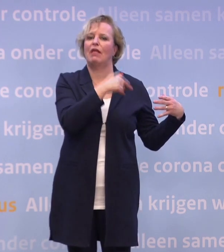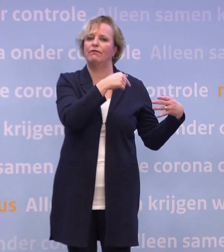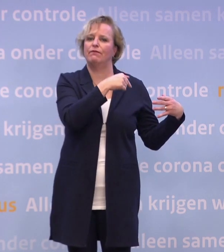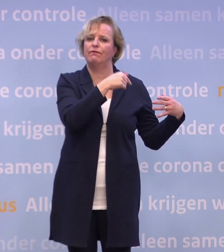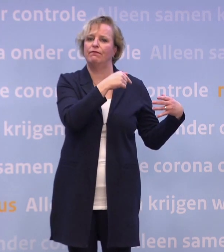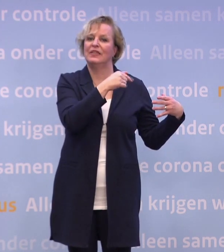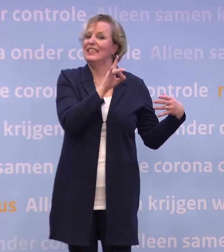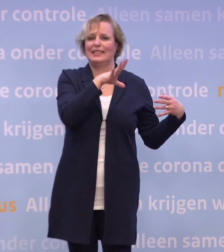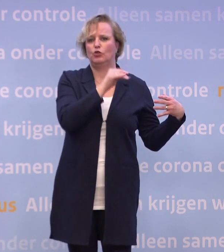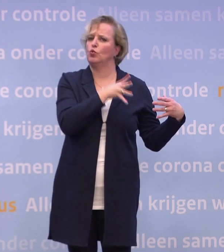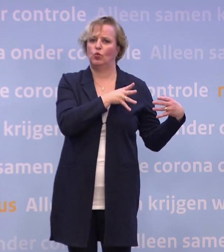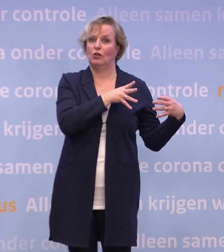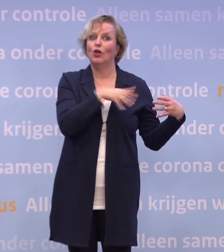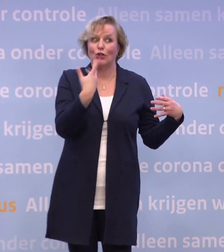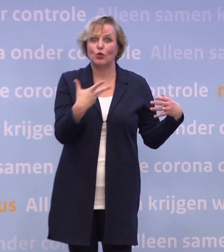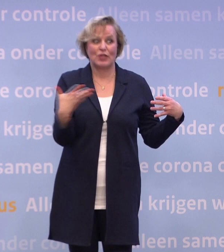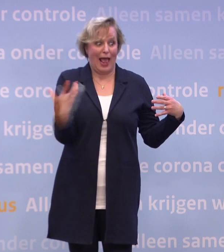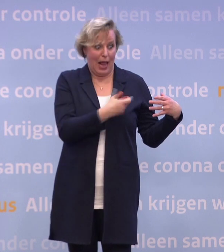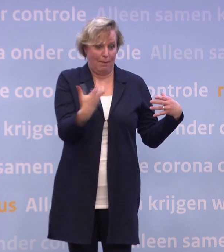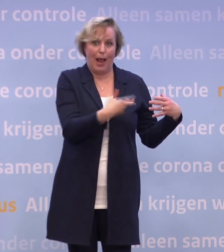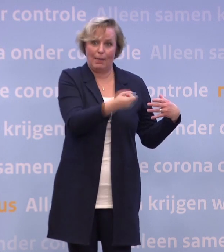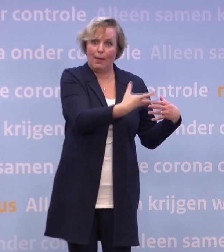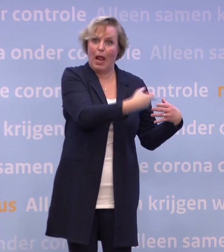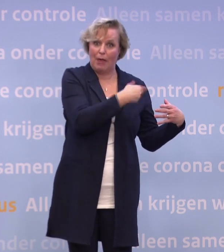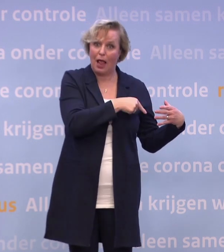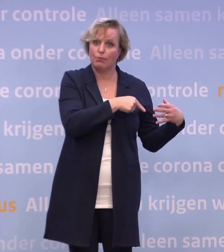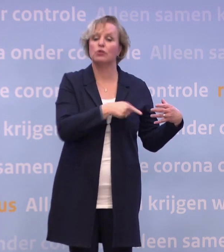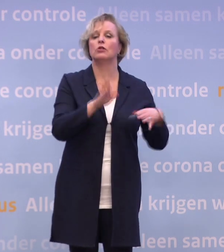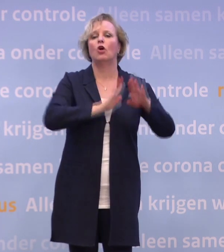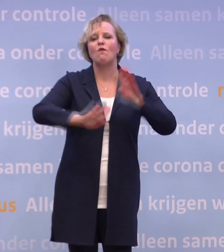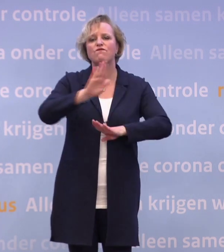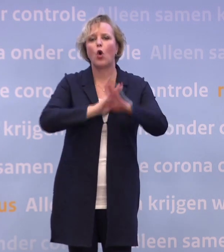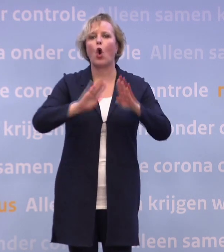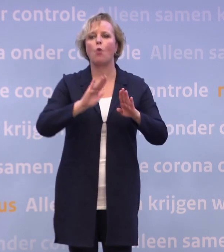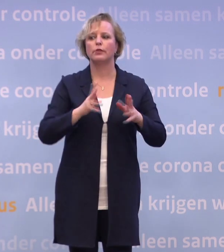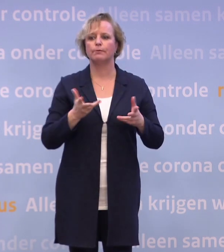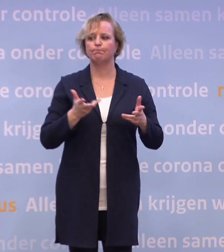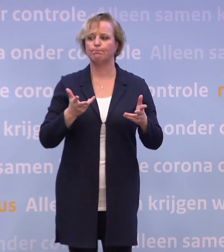Dus werkelijk alles wordt ondersteund op dat punt... ...om te voorkomen dat mensen om die reden niet in quarantaine zouden willen.